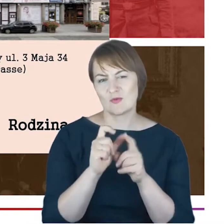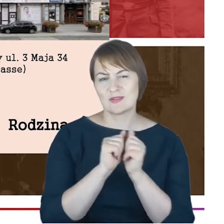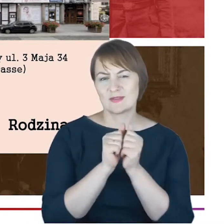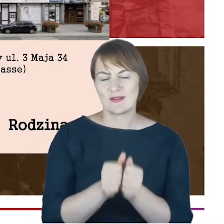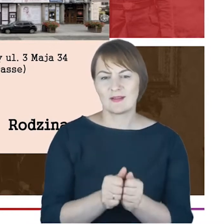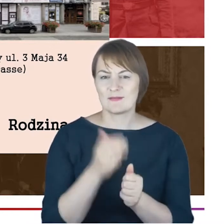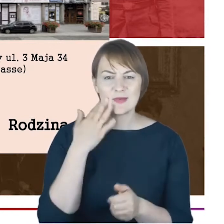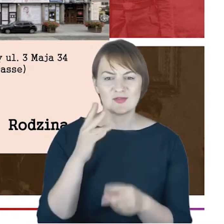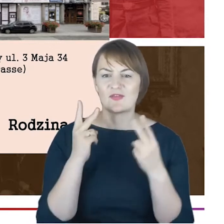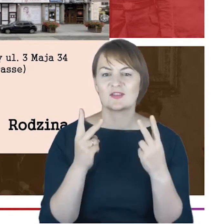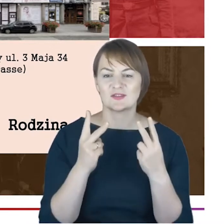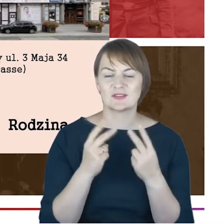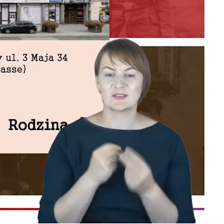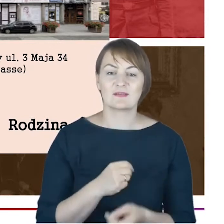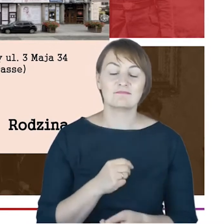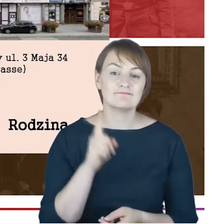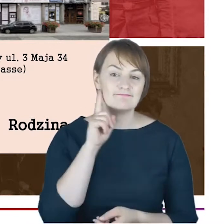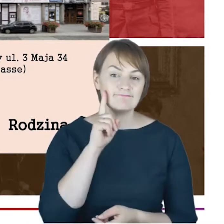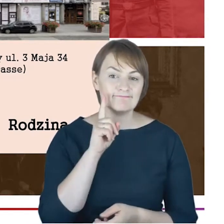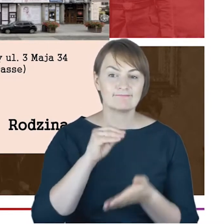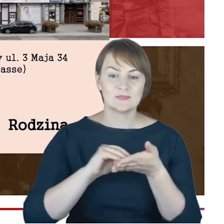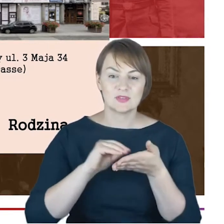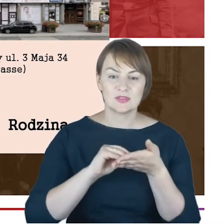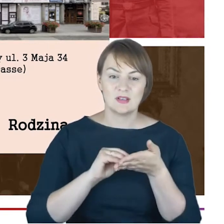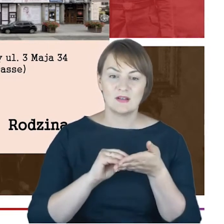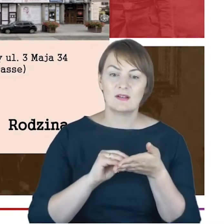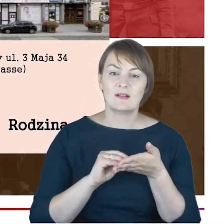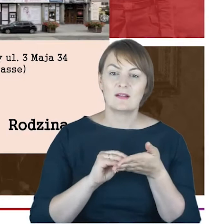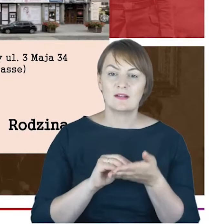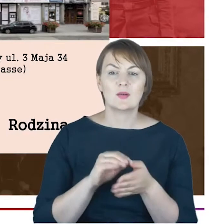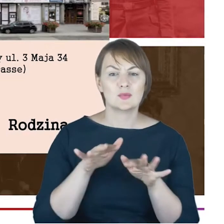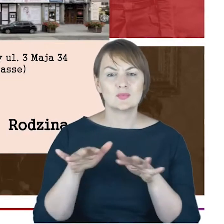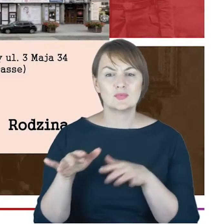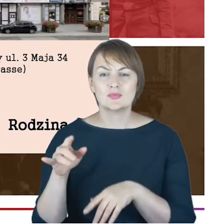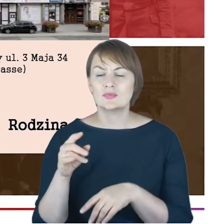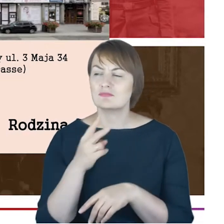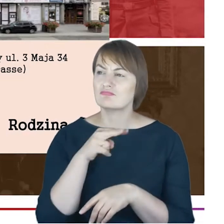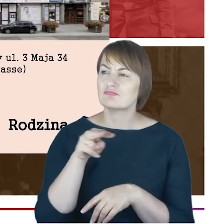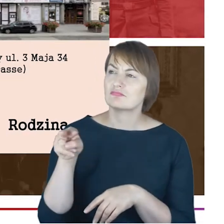Otóż rabin Cohn pisze : niejedne oczy ze łzami spoglądają w stronę cmentarza, gdzie po ziemskiej wędrówce spoczywają,